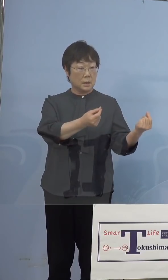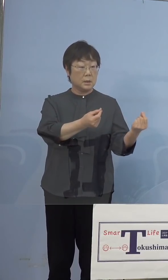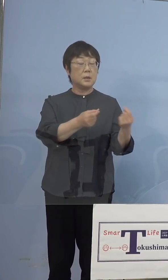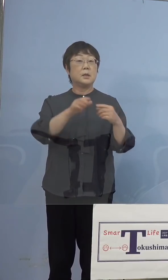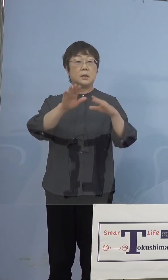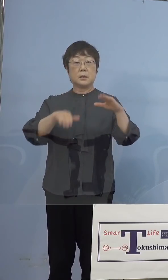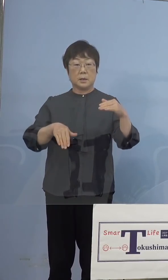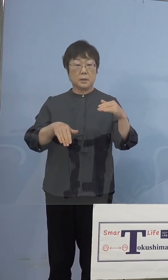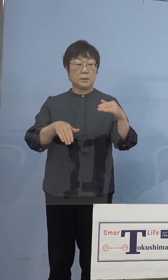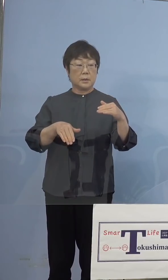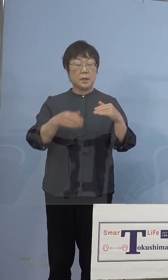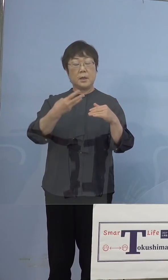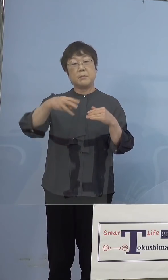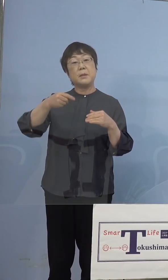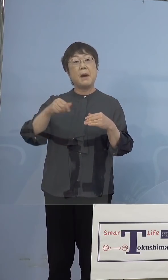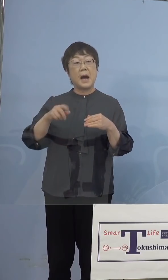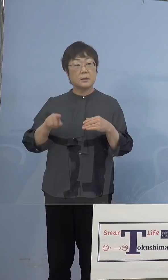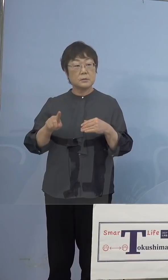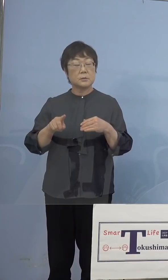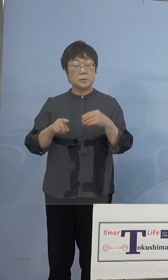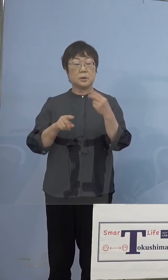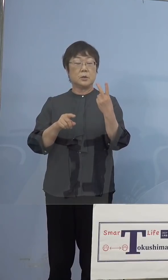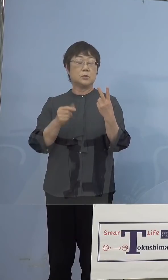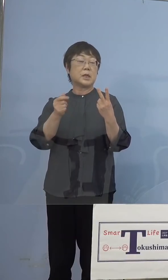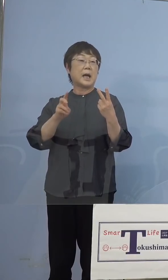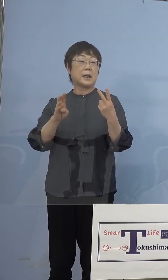（NHK） 以下ではなく未満ですね （知事） はい、二桁ということですね